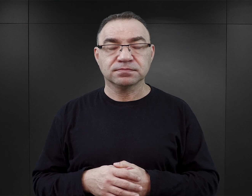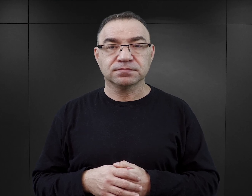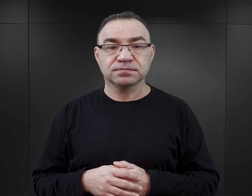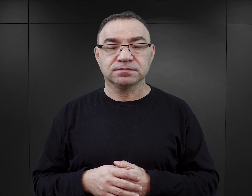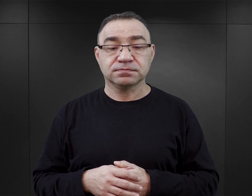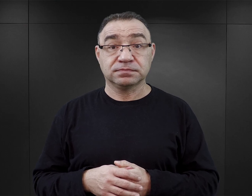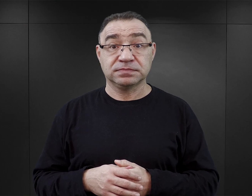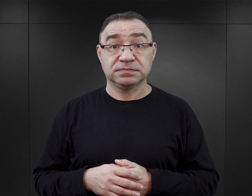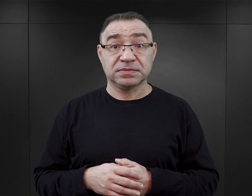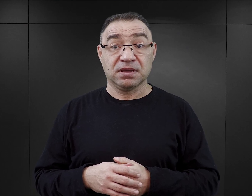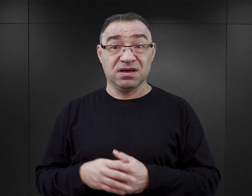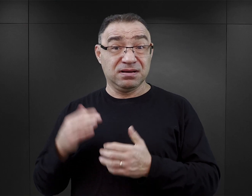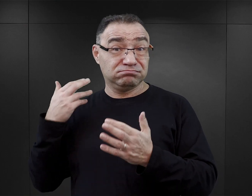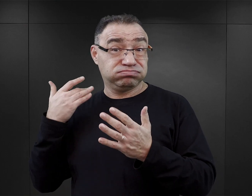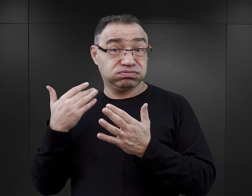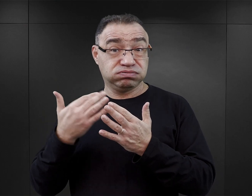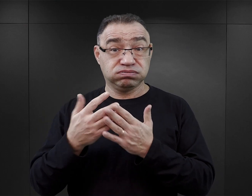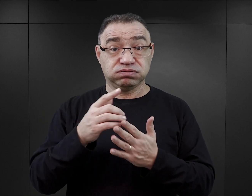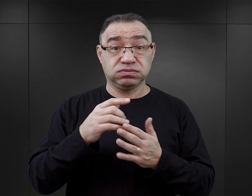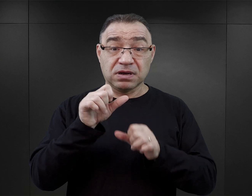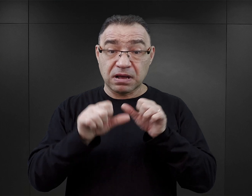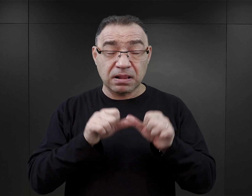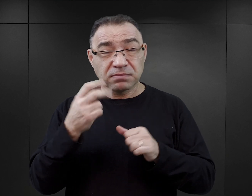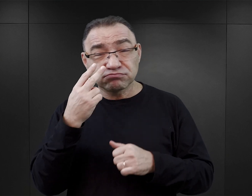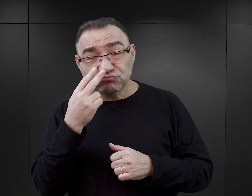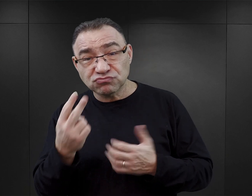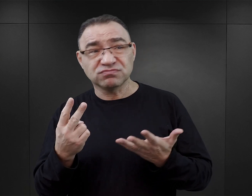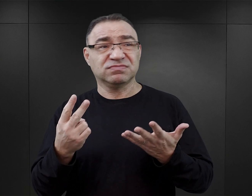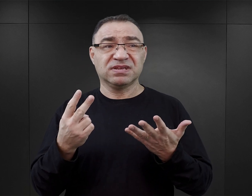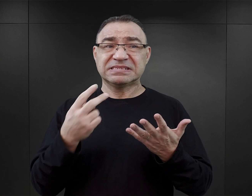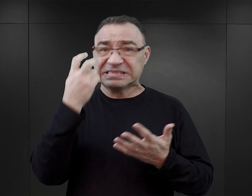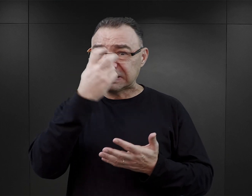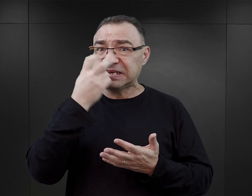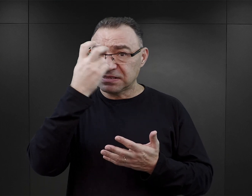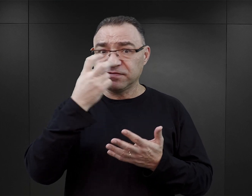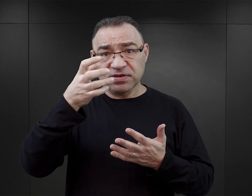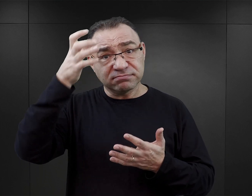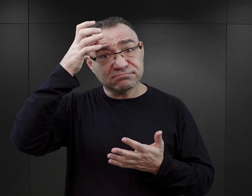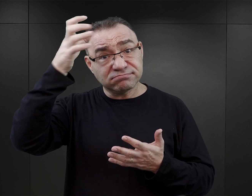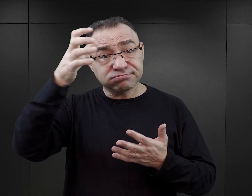W ostatnich latach można zaobserwować wzrost zainteresowania pisarzy tematyką Auschwitz.